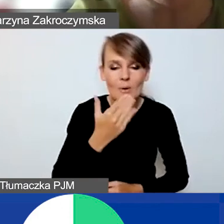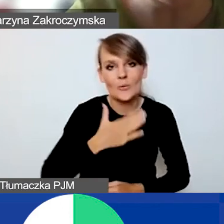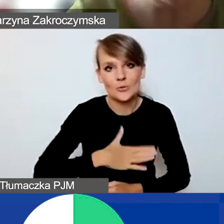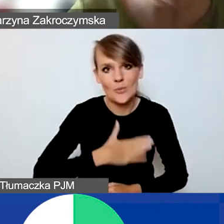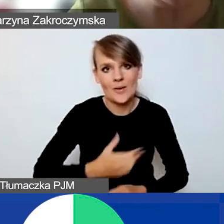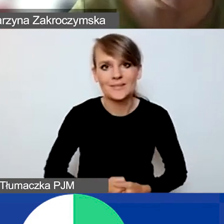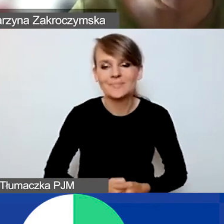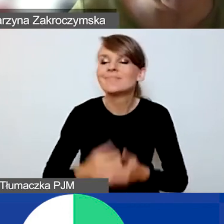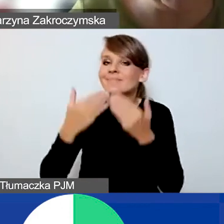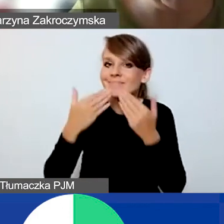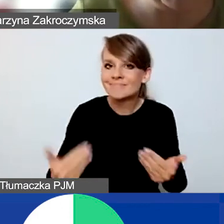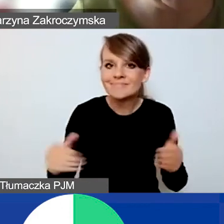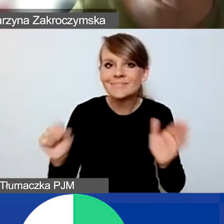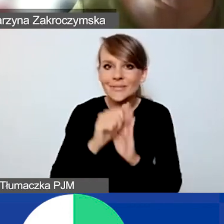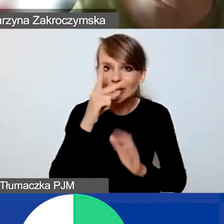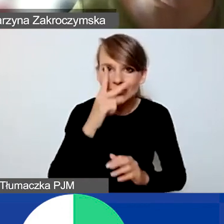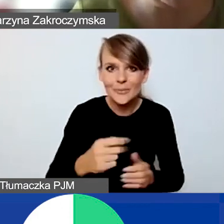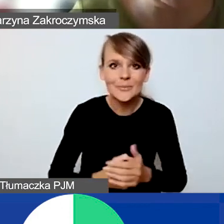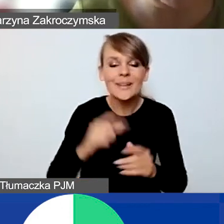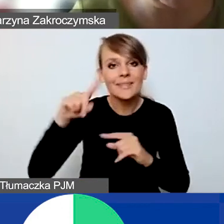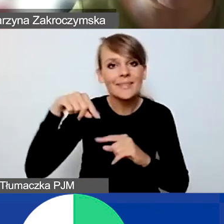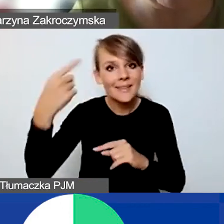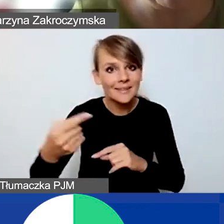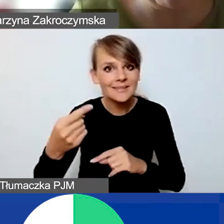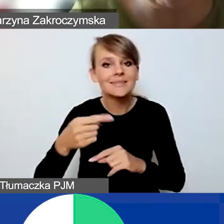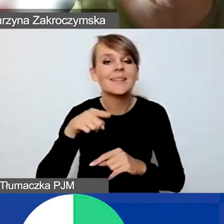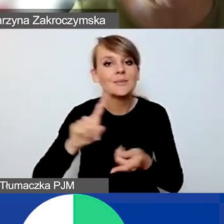Dziękujemy i do zobaczenia. Kolejne wydarzenie edukacyjno-informacyjne